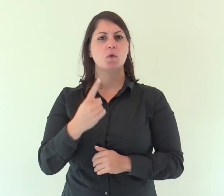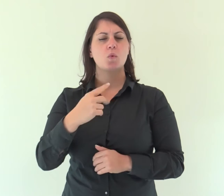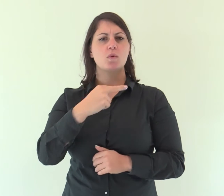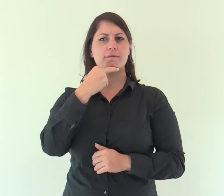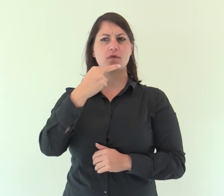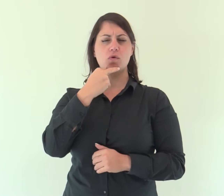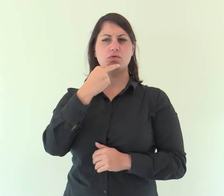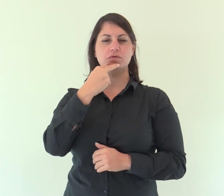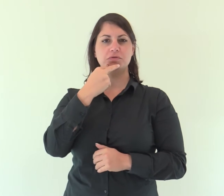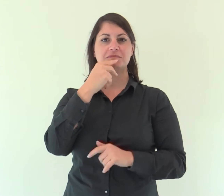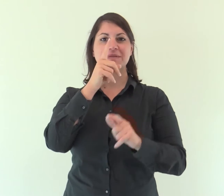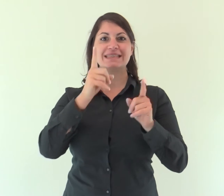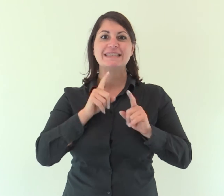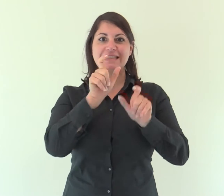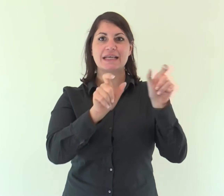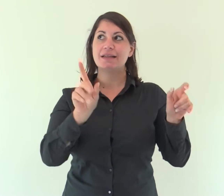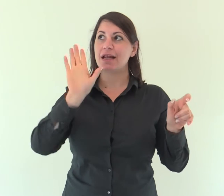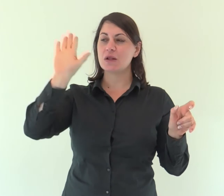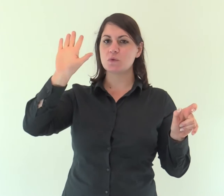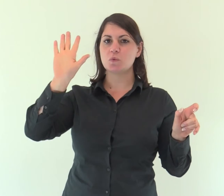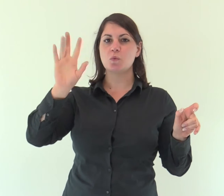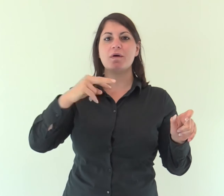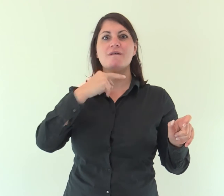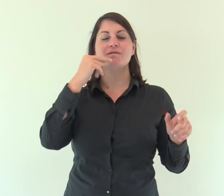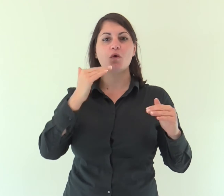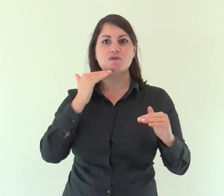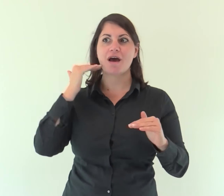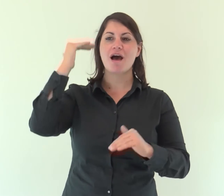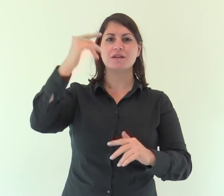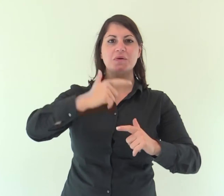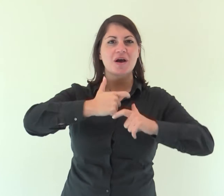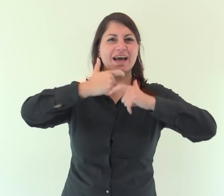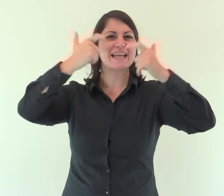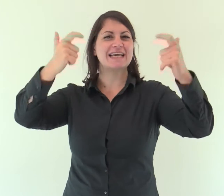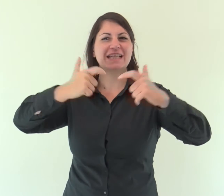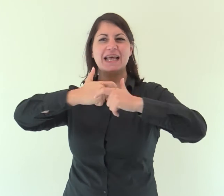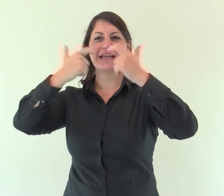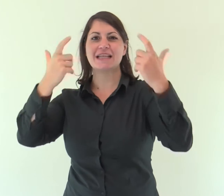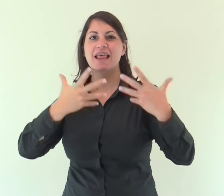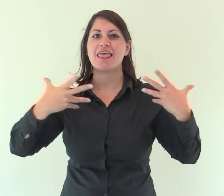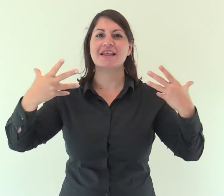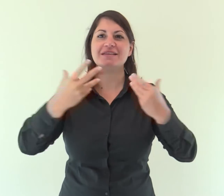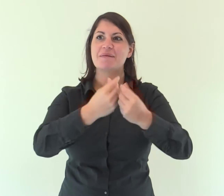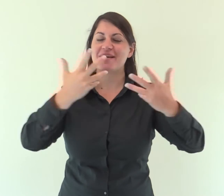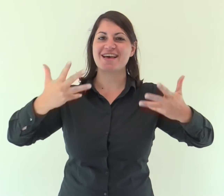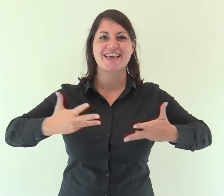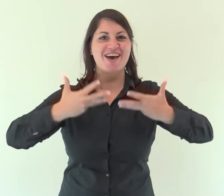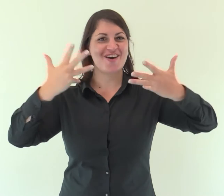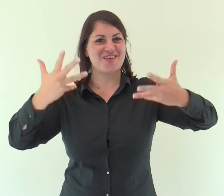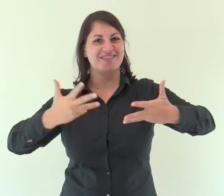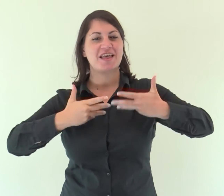Una voce! Le tue sentinelle alzano la voce, insieme esultano,